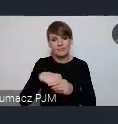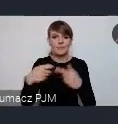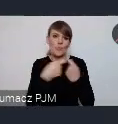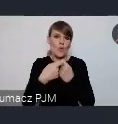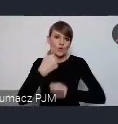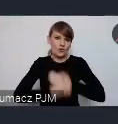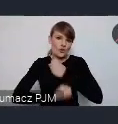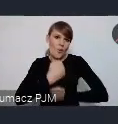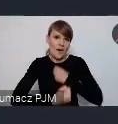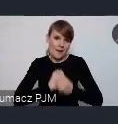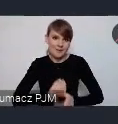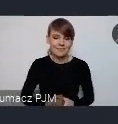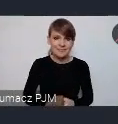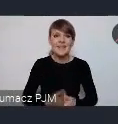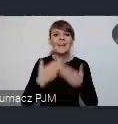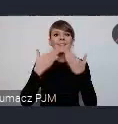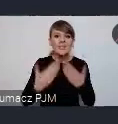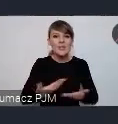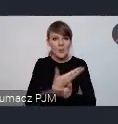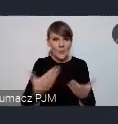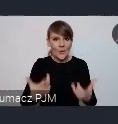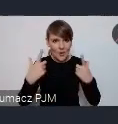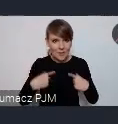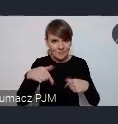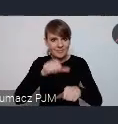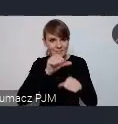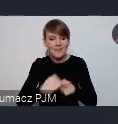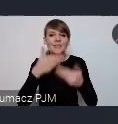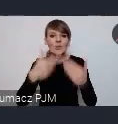Dziękuję wszystkim za obecność dzisiaj dziękuję Panu Prezydentowi za gościnę -dziękuję bardzo